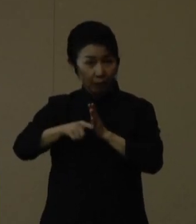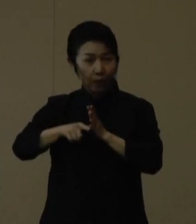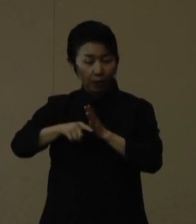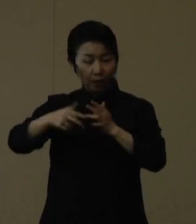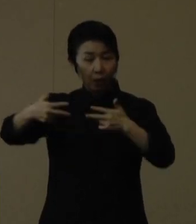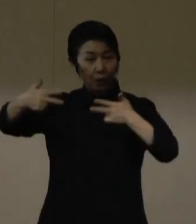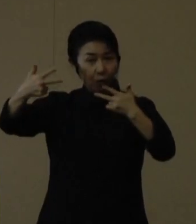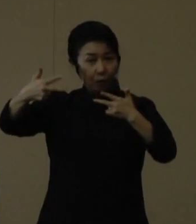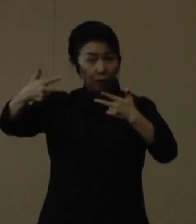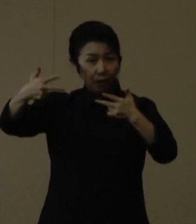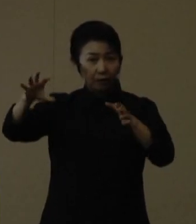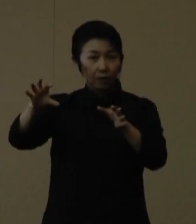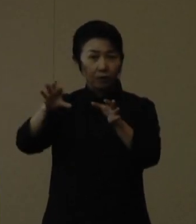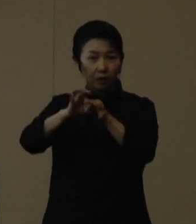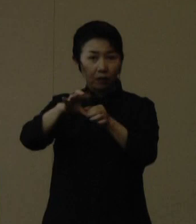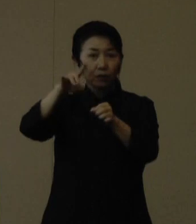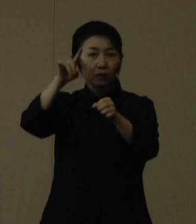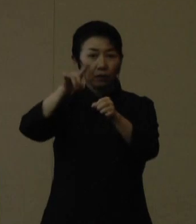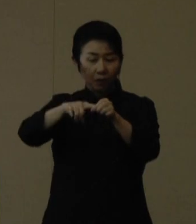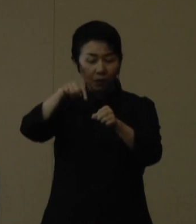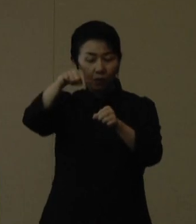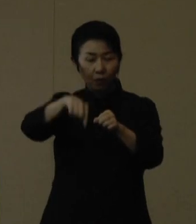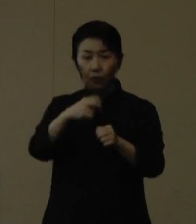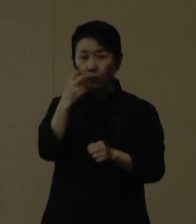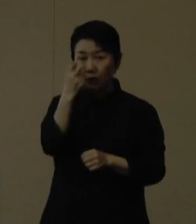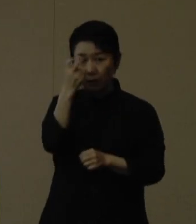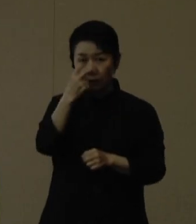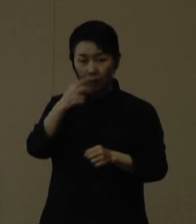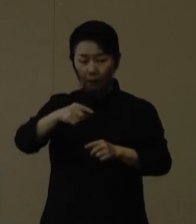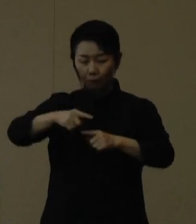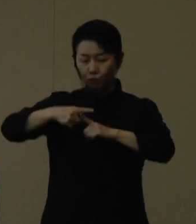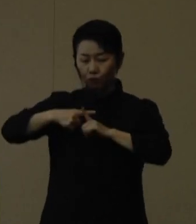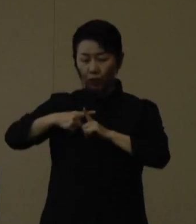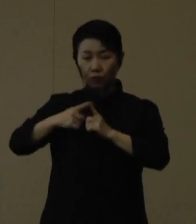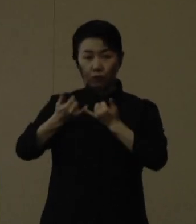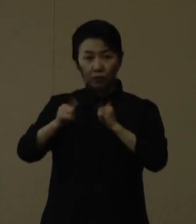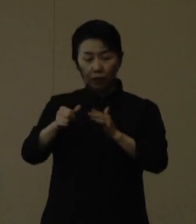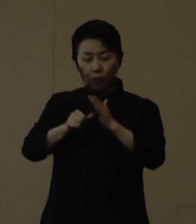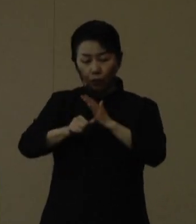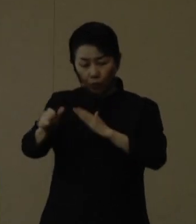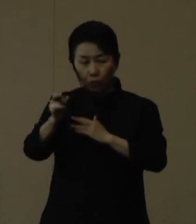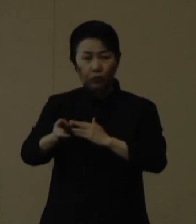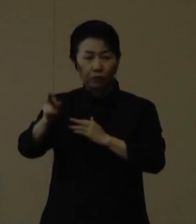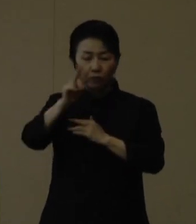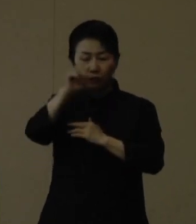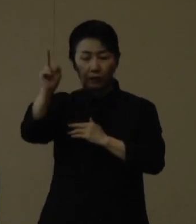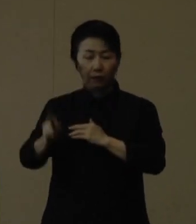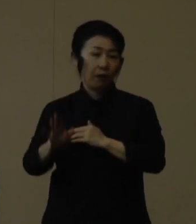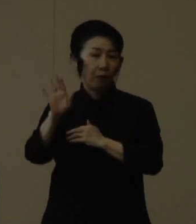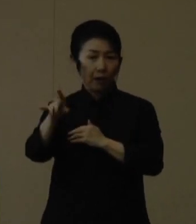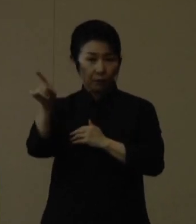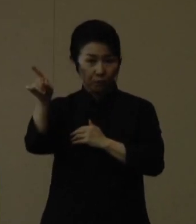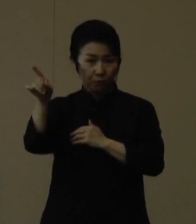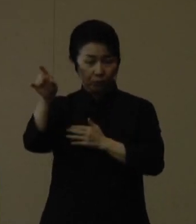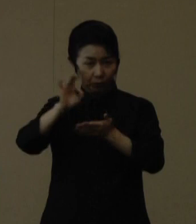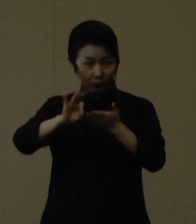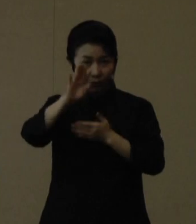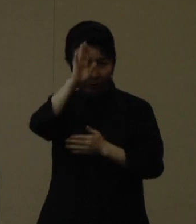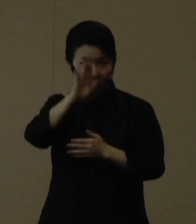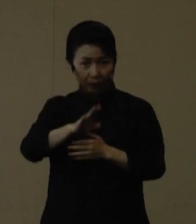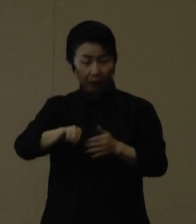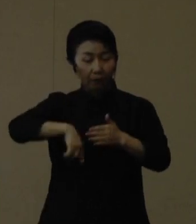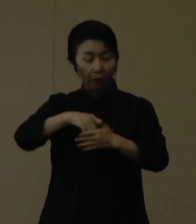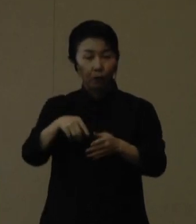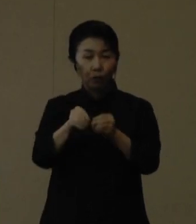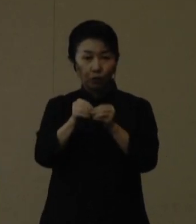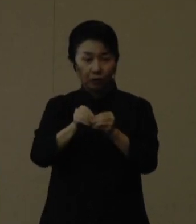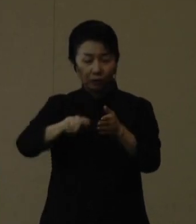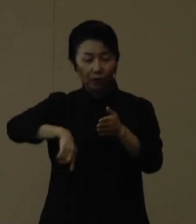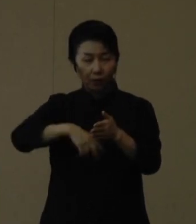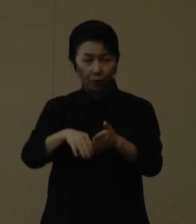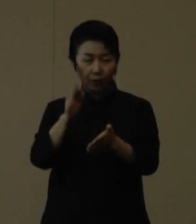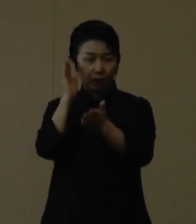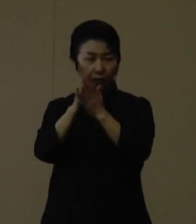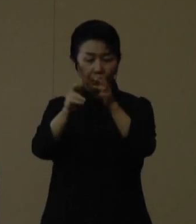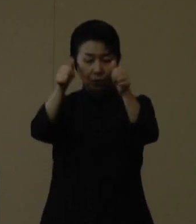「抗原定性検査・陽性者登録センター」を再開しています ご活用ください。詳細は県のホームページなどでご確認いただければと思います